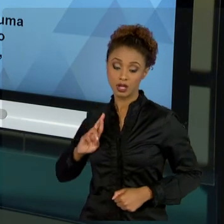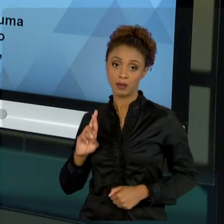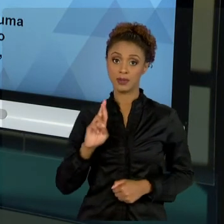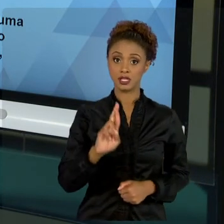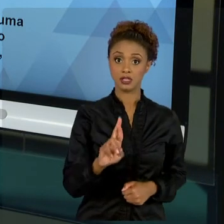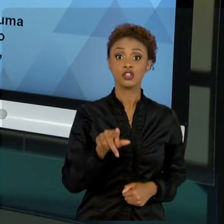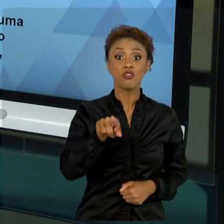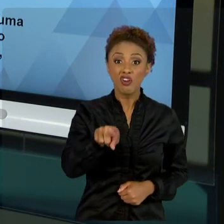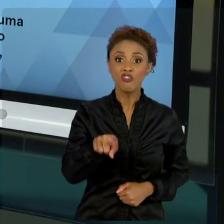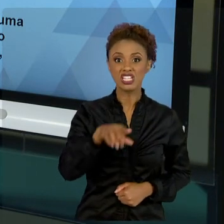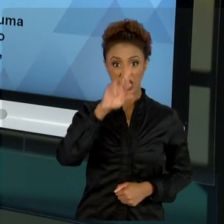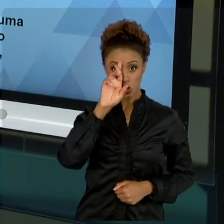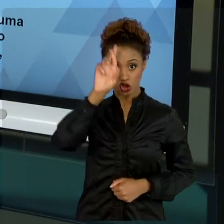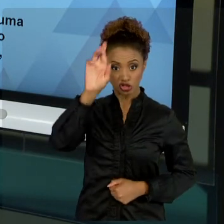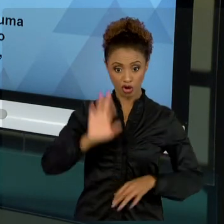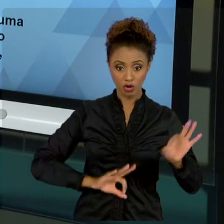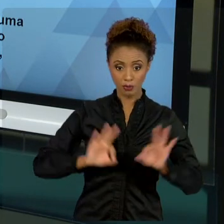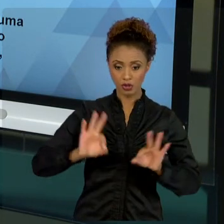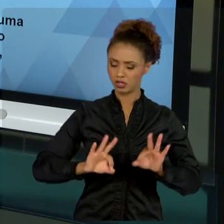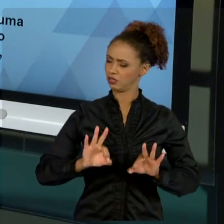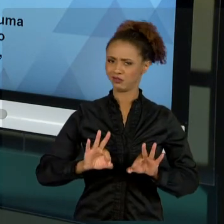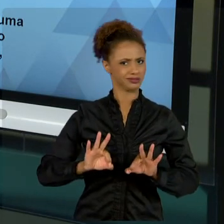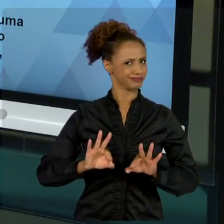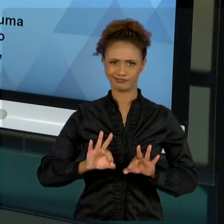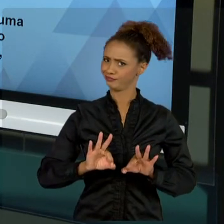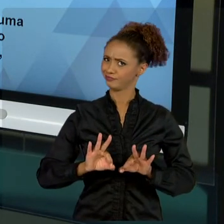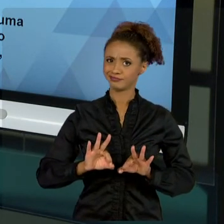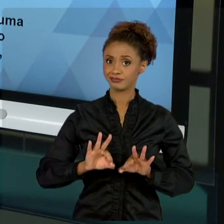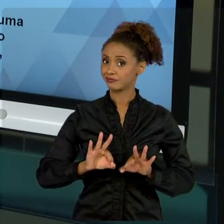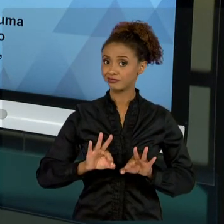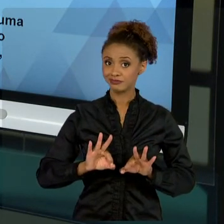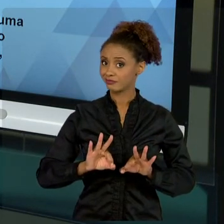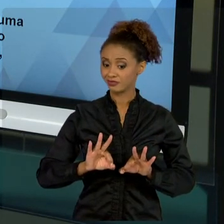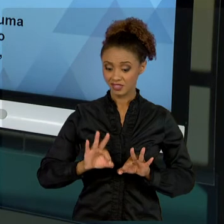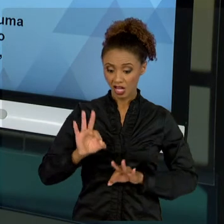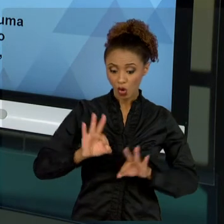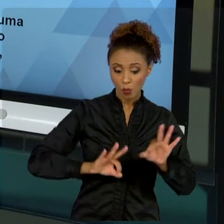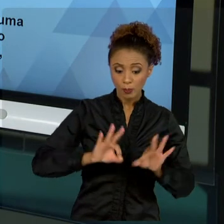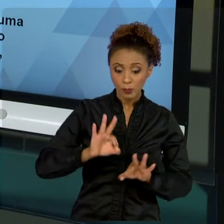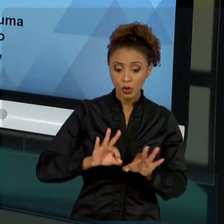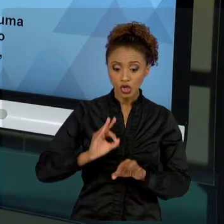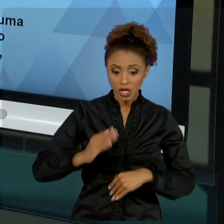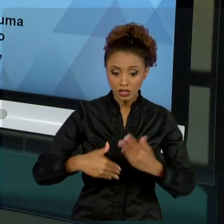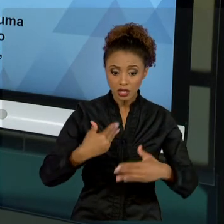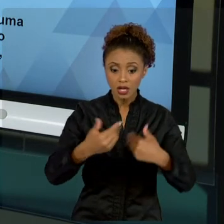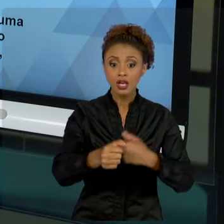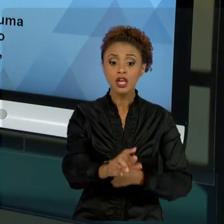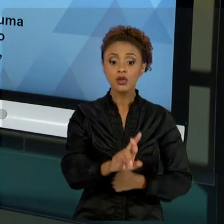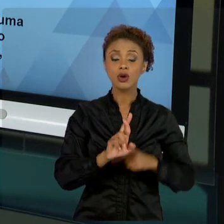PROJETO É MUITO MAIOR DO QUE VOCÊ, O RESULTADO DESSE PROJETO É MAIOR, O RESULTADO É PRA TODO